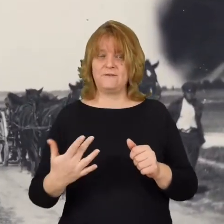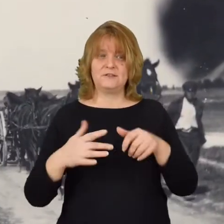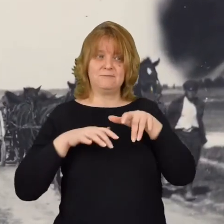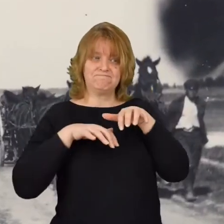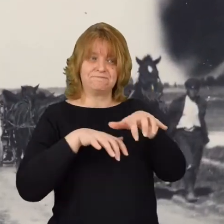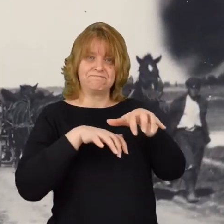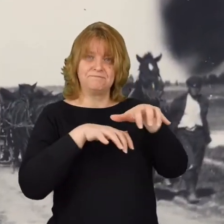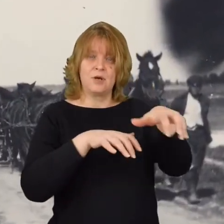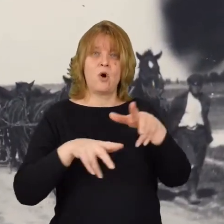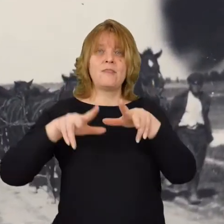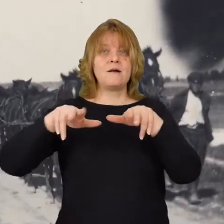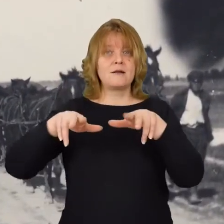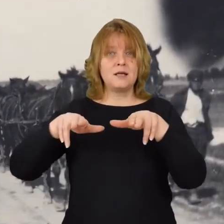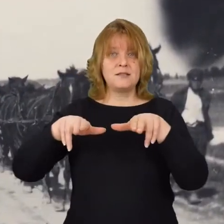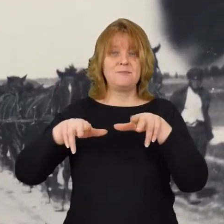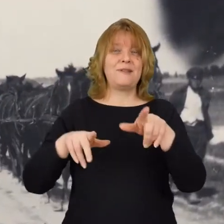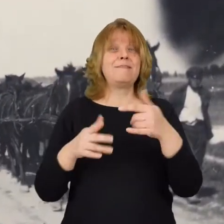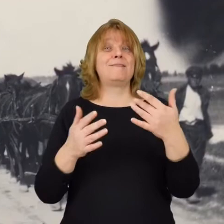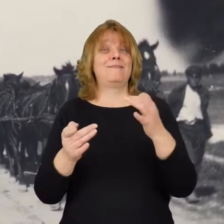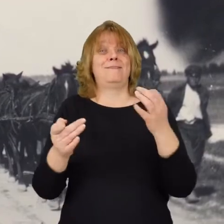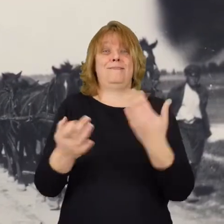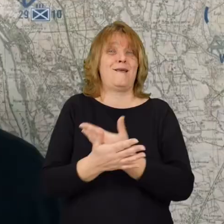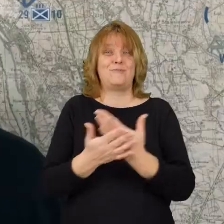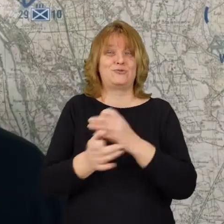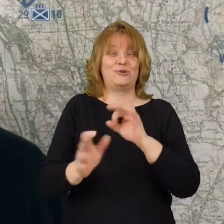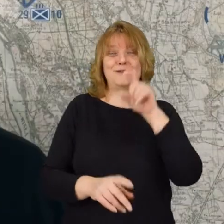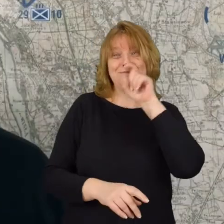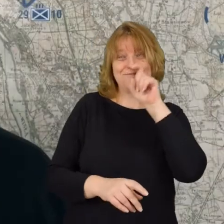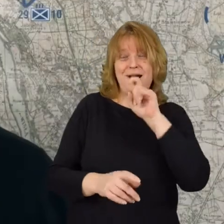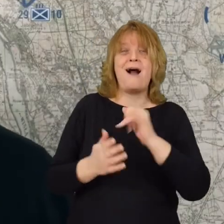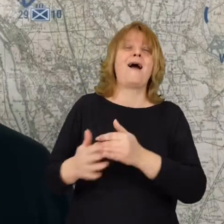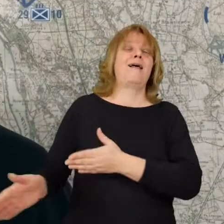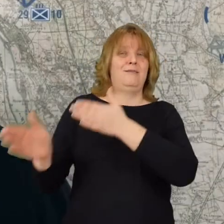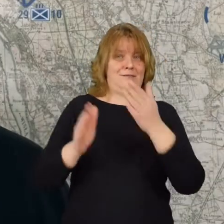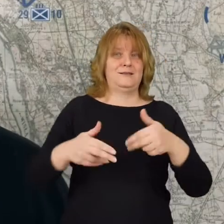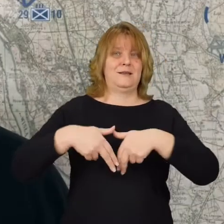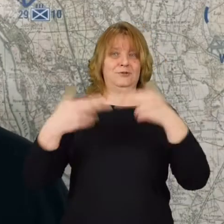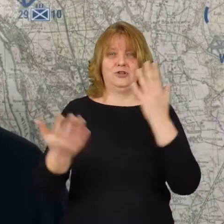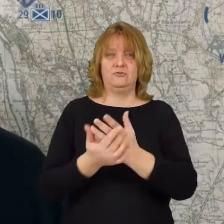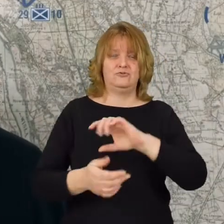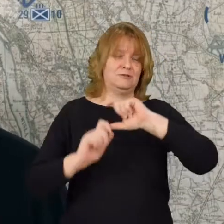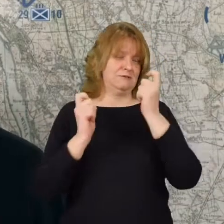jeszcze tego dnia tylko są patrole zwiadowcze ale następnego to już całe dywizje